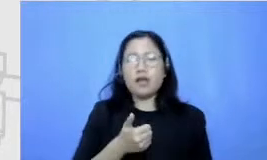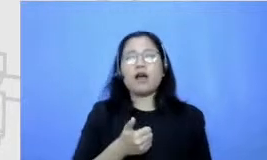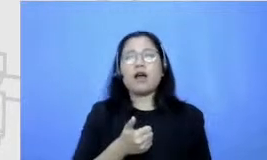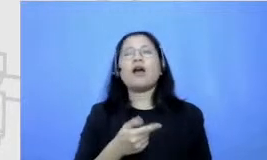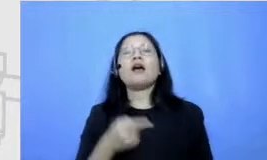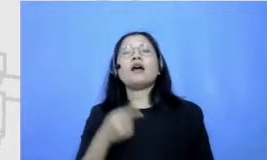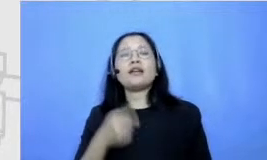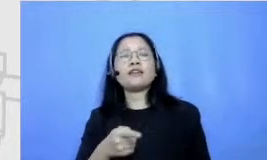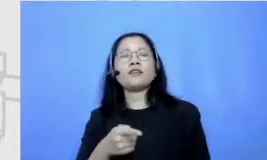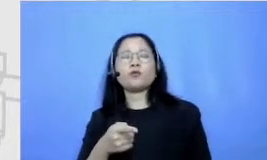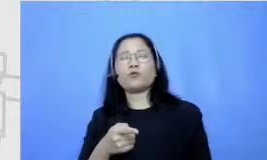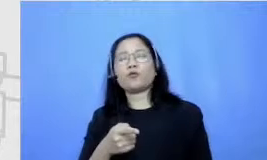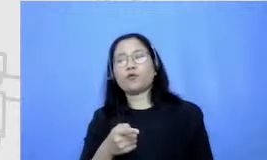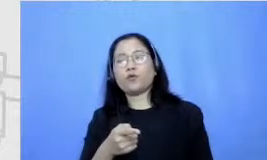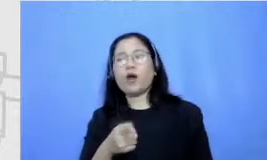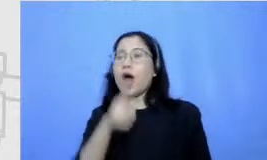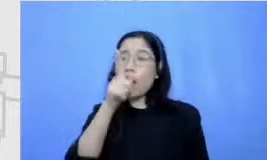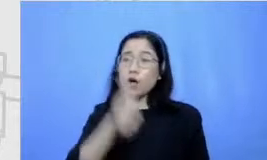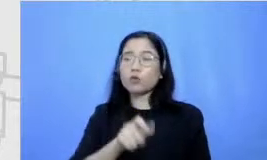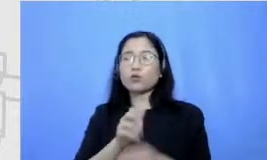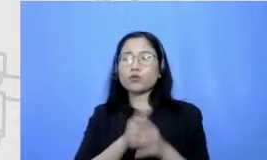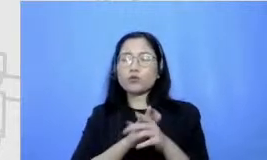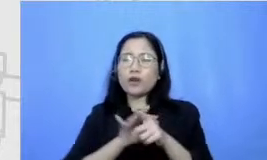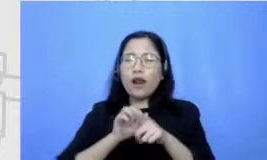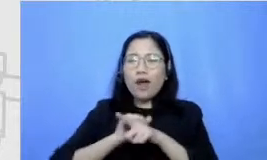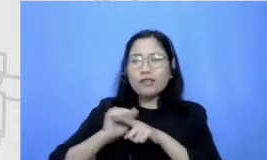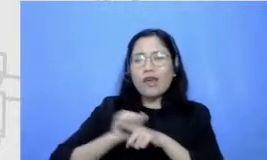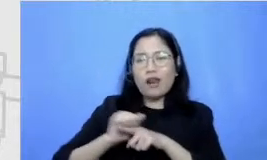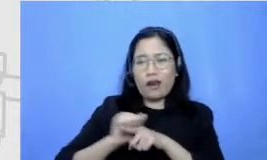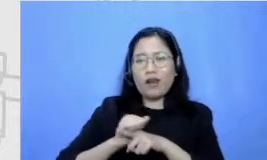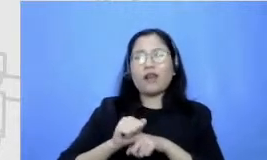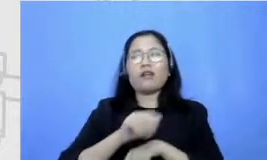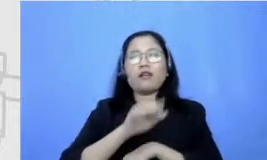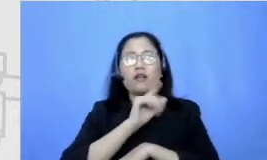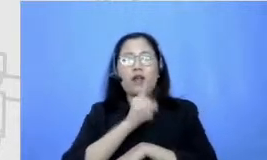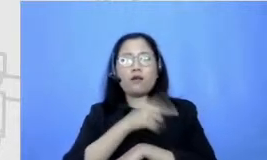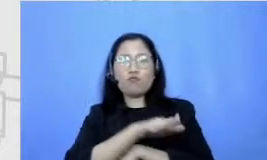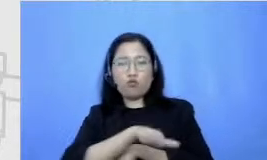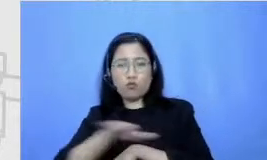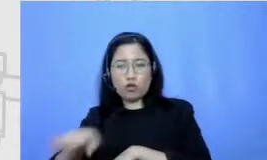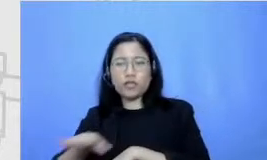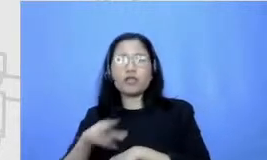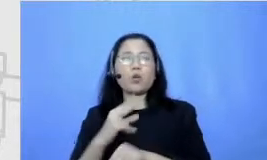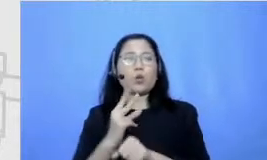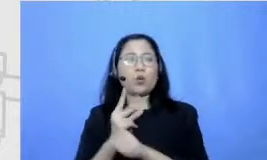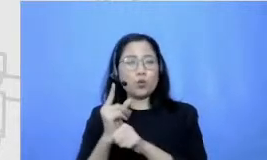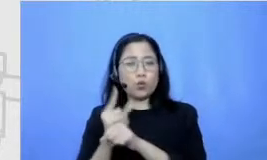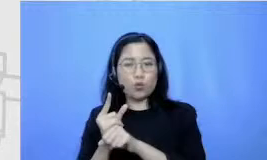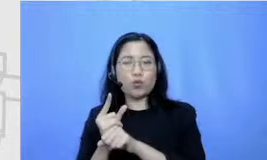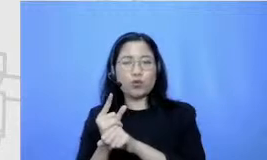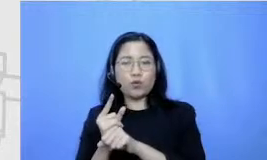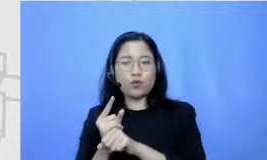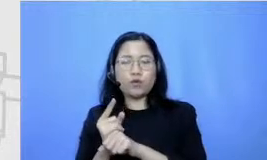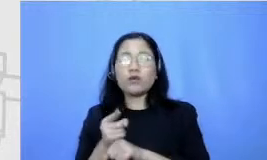di diasah oleh amuri titik dan tentunya untuk para guru ya menjadi tugas mereka begitu untuk